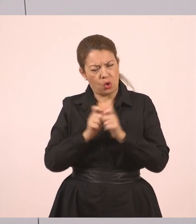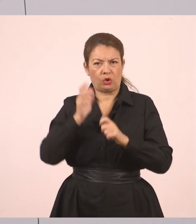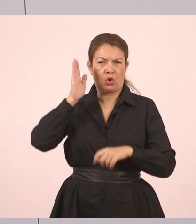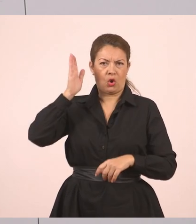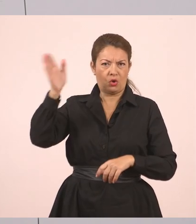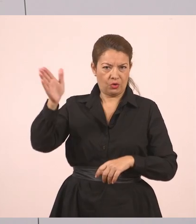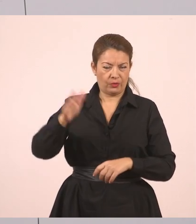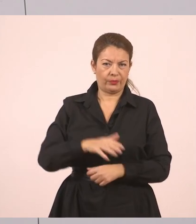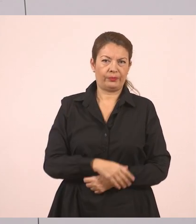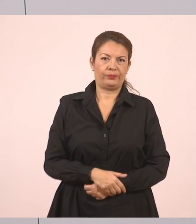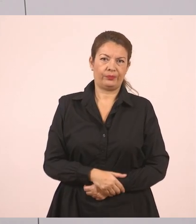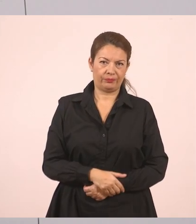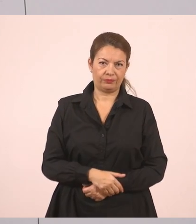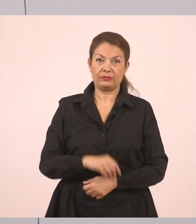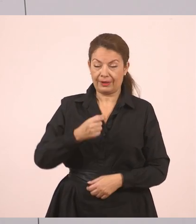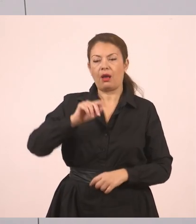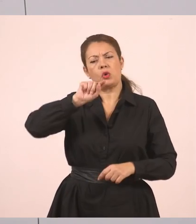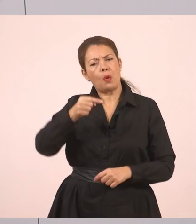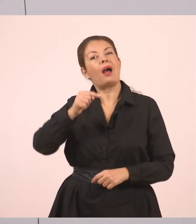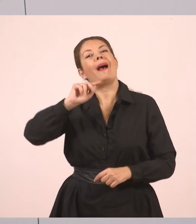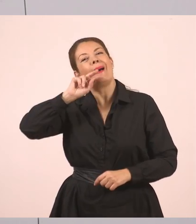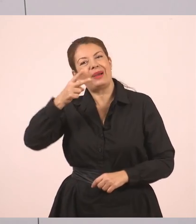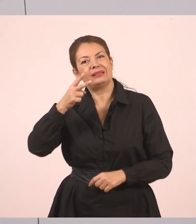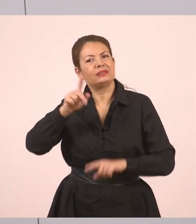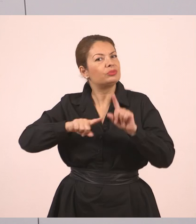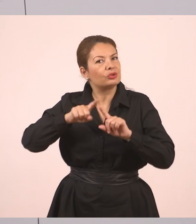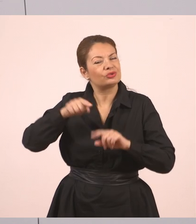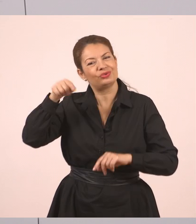Εδώ τώρα μπορούμε να γράψουμε "απάντησε ο Γιάννης". Ας το συμπληρώσω και αυτό.